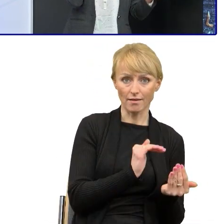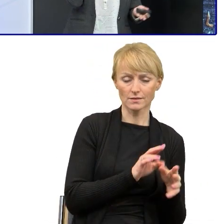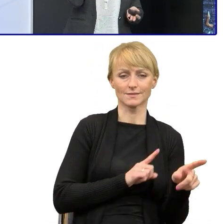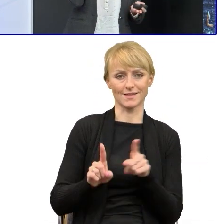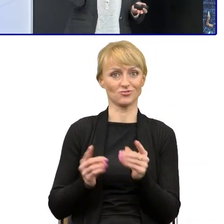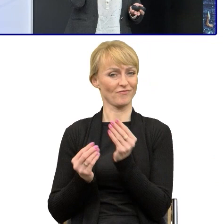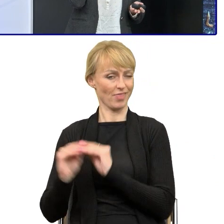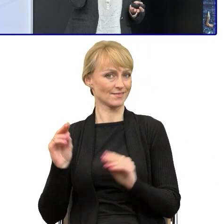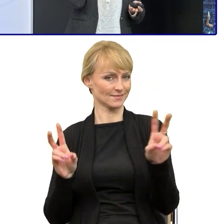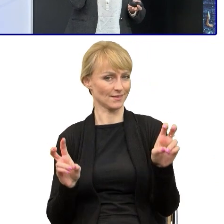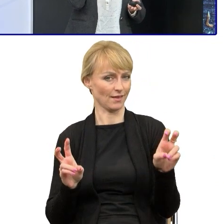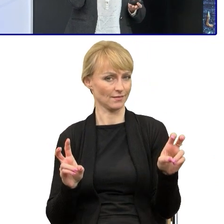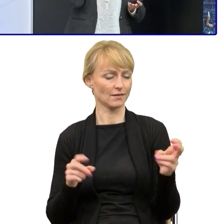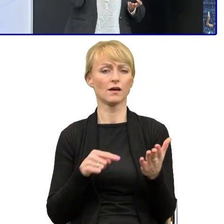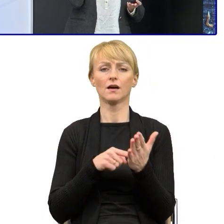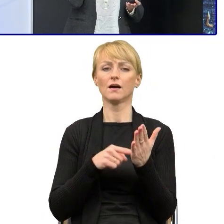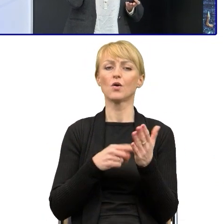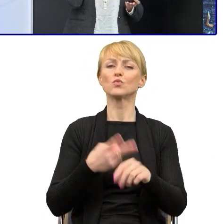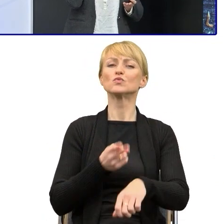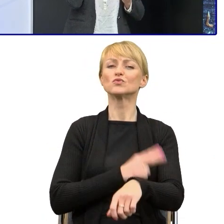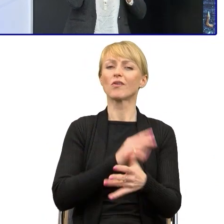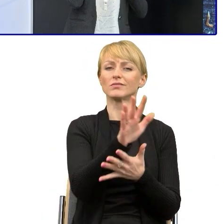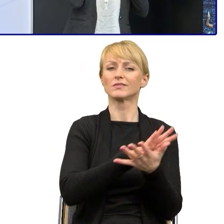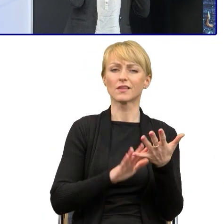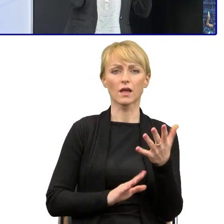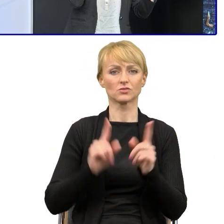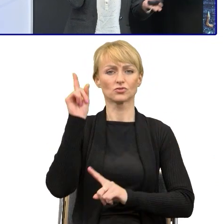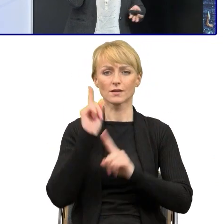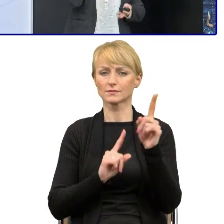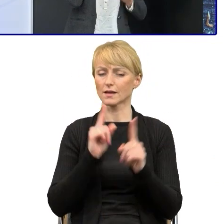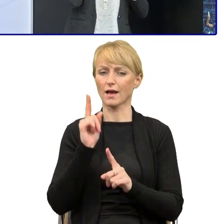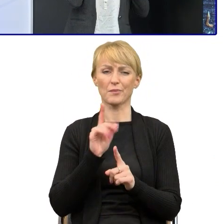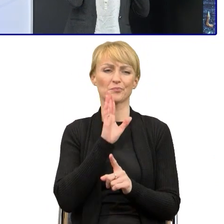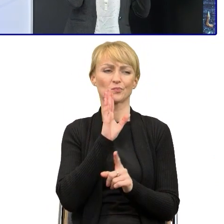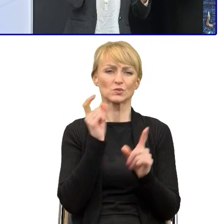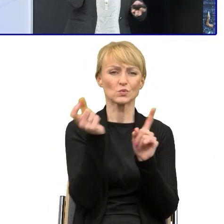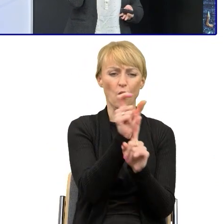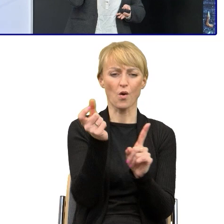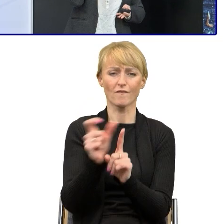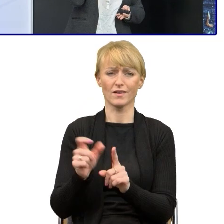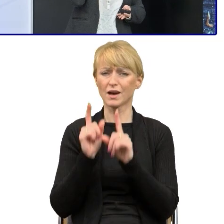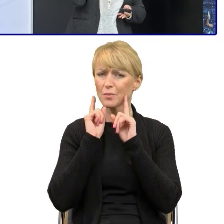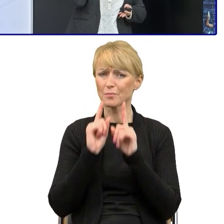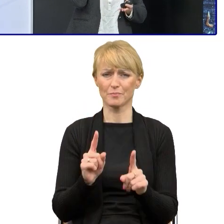Te teksty, nasze urzędowe, one są napuszone, różnego typu pustosłowiami, słowami, szumami,